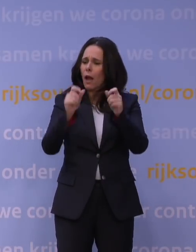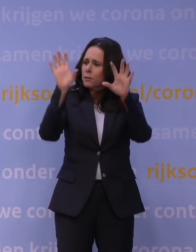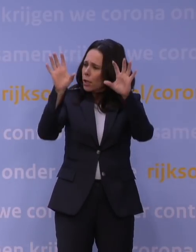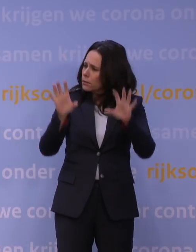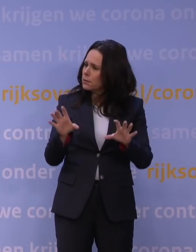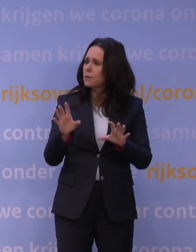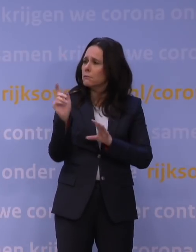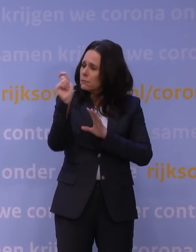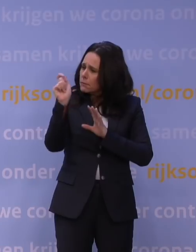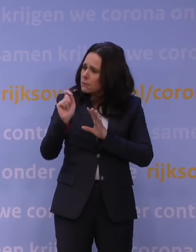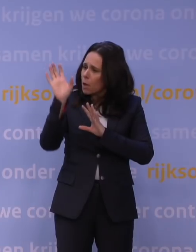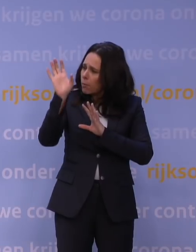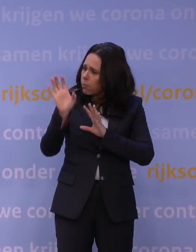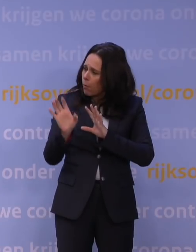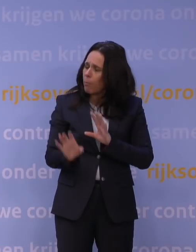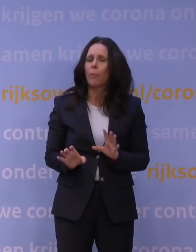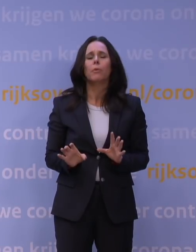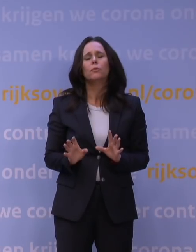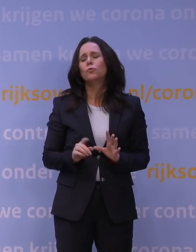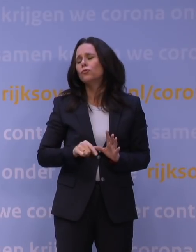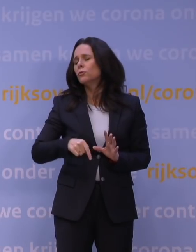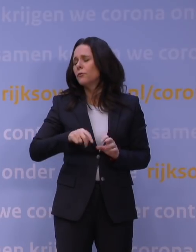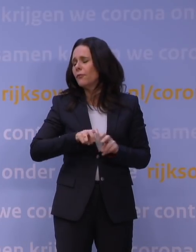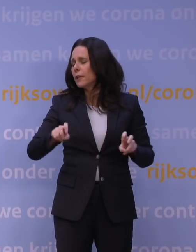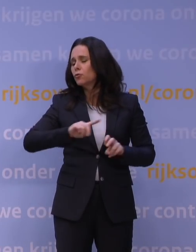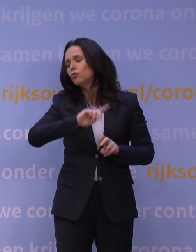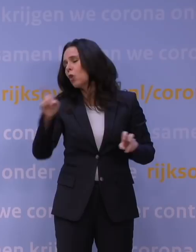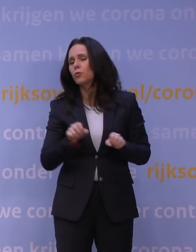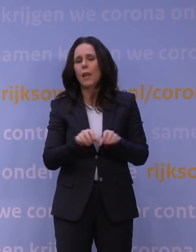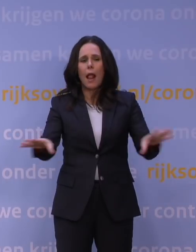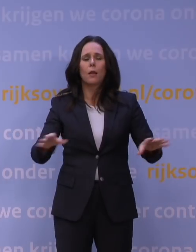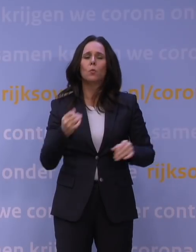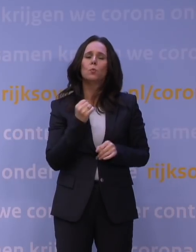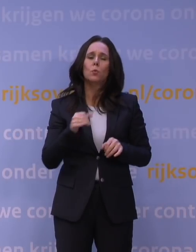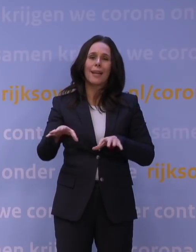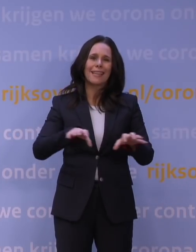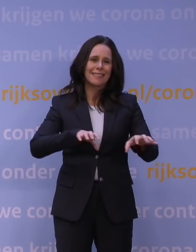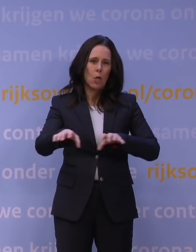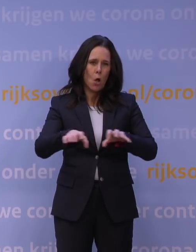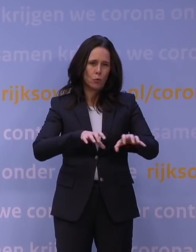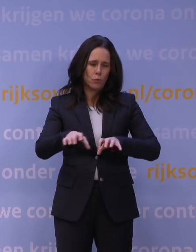En terecht, want het gaat zo snel met dat virus en er zijn zulke grote risico's dat dat daardoor mis kan gaan.